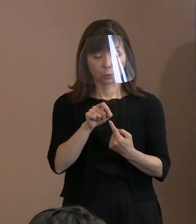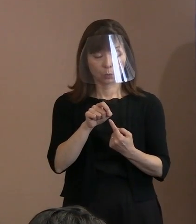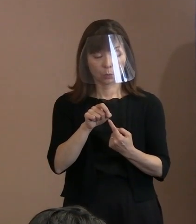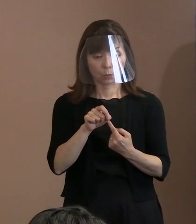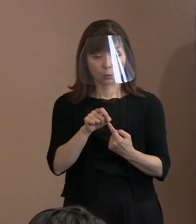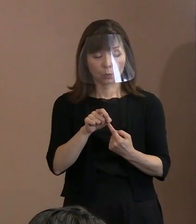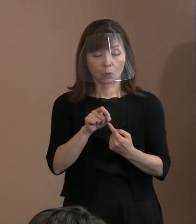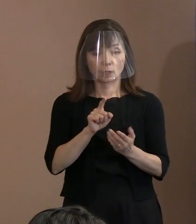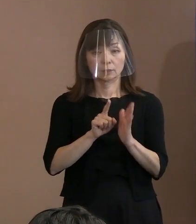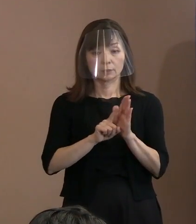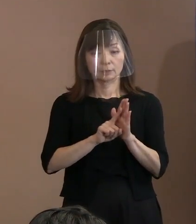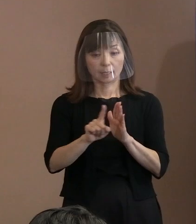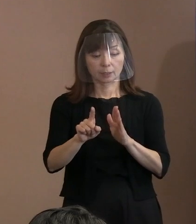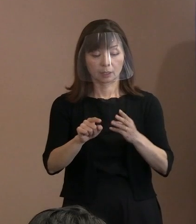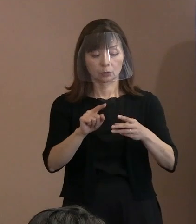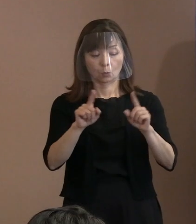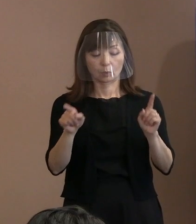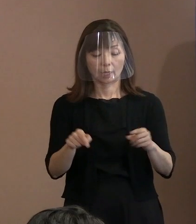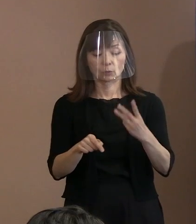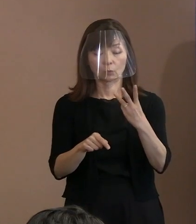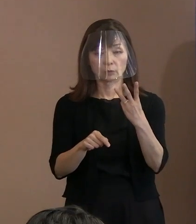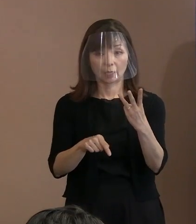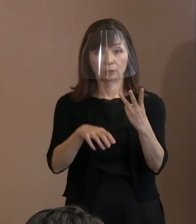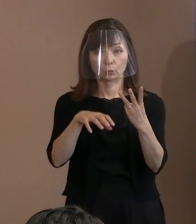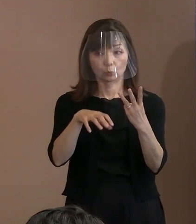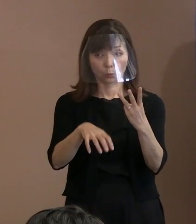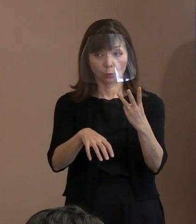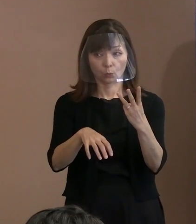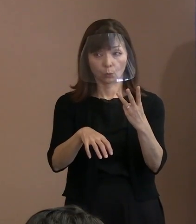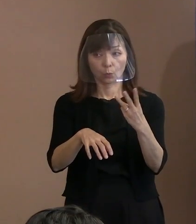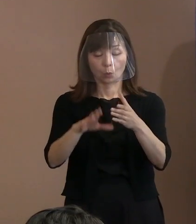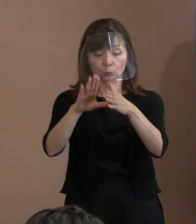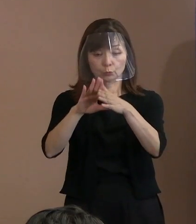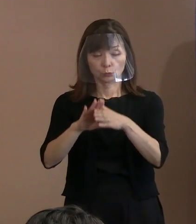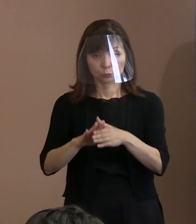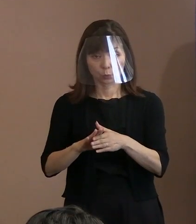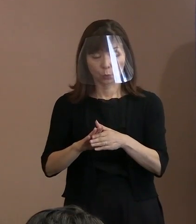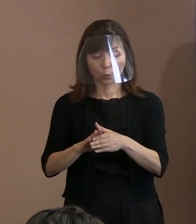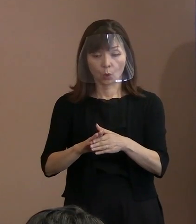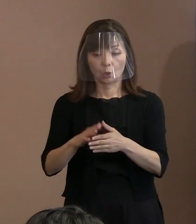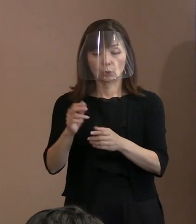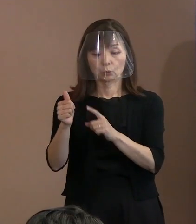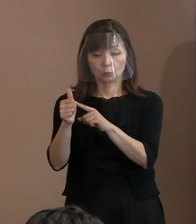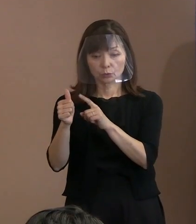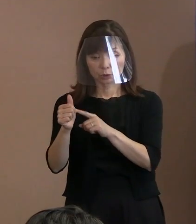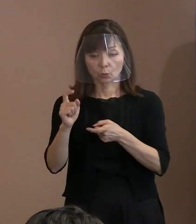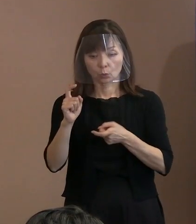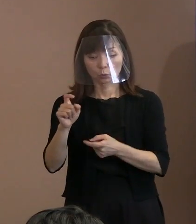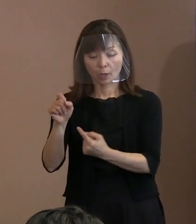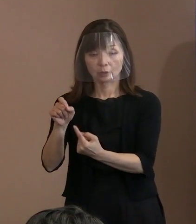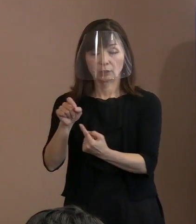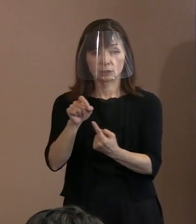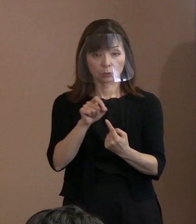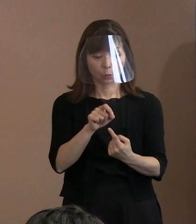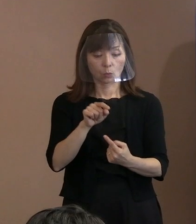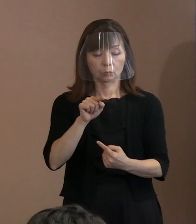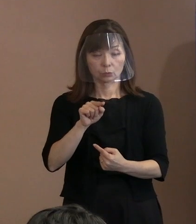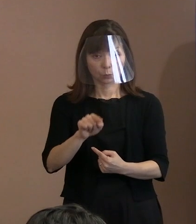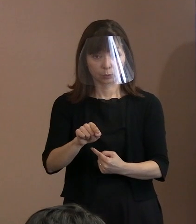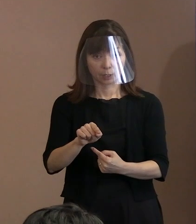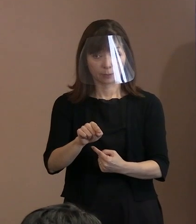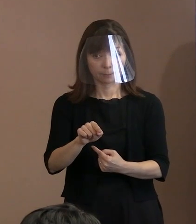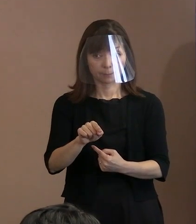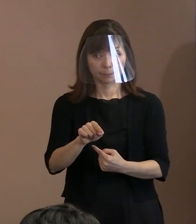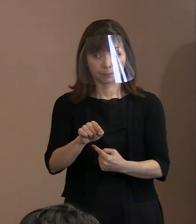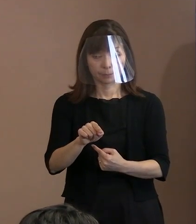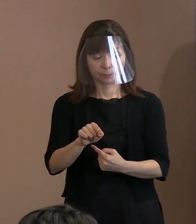文章でいうと｢トルストイの言葉を引用し｣で 読点がありまして､引用でいいますと